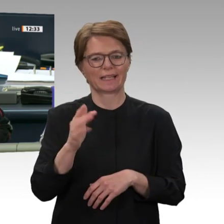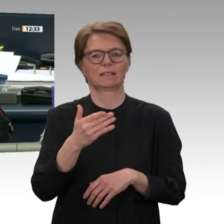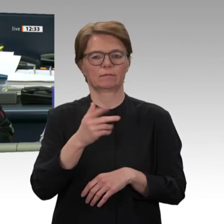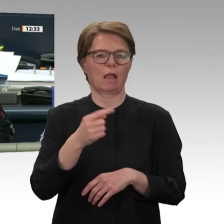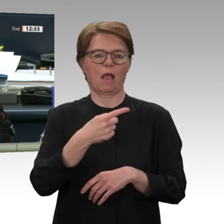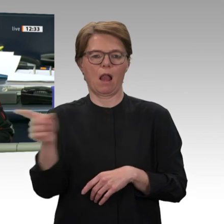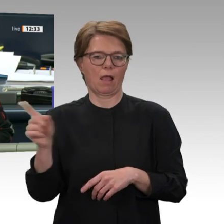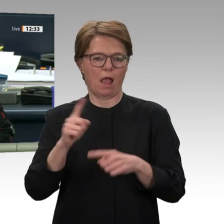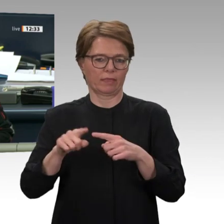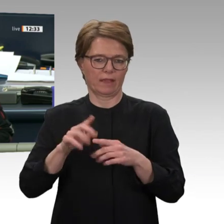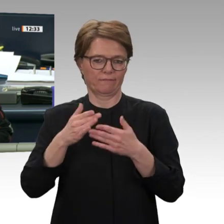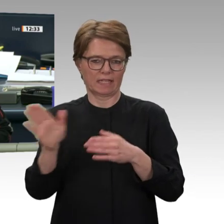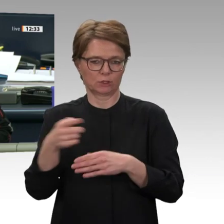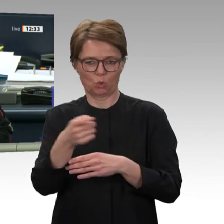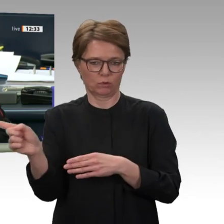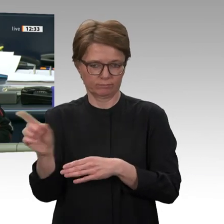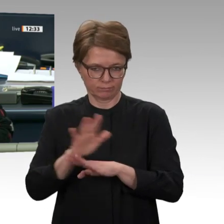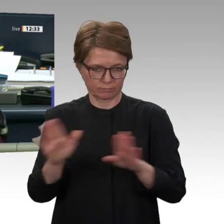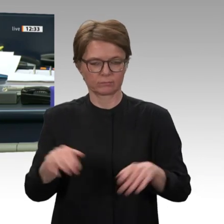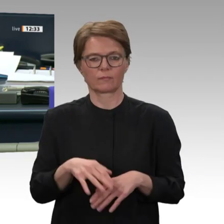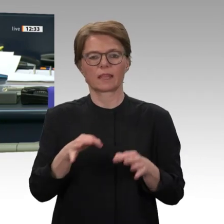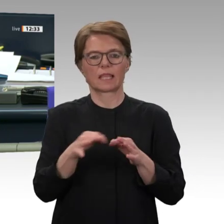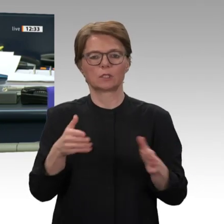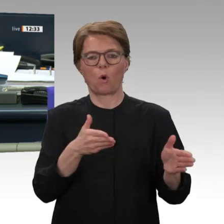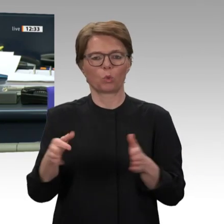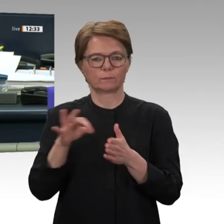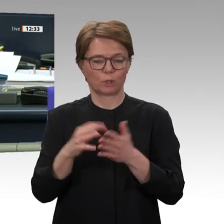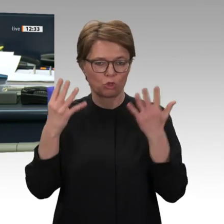Tagesordnungspunkt 9 d. Abstimmung über den Antrag der Fraktion Bündnis 90/Die